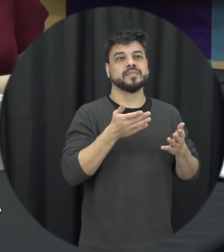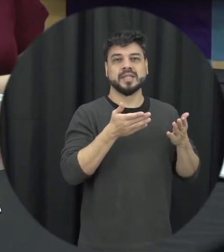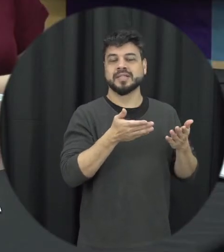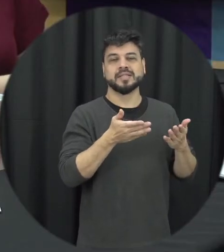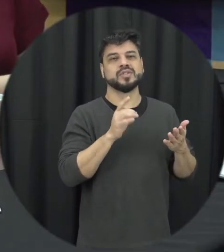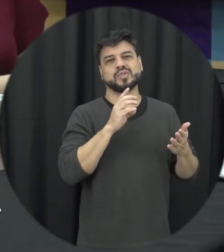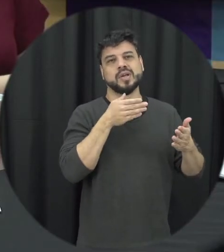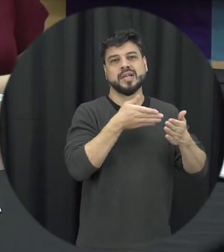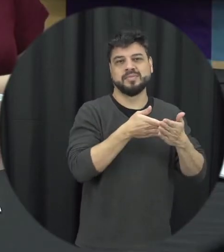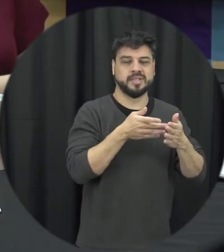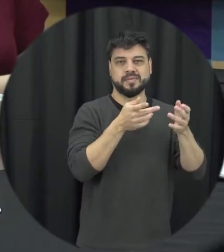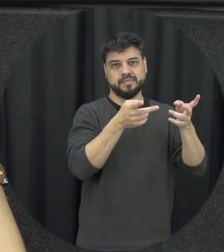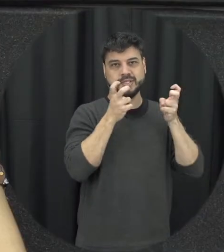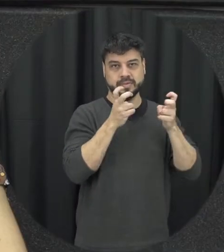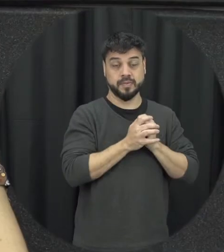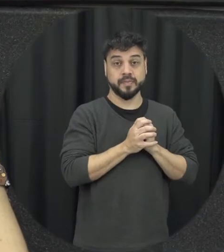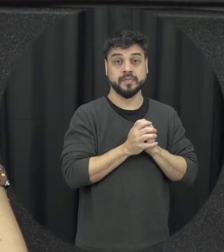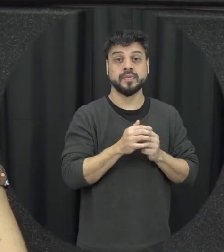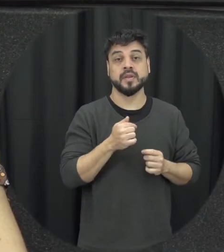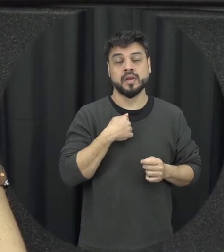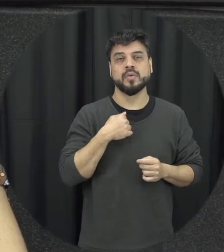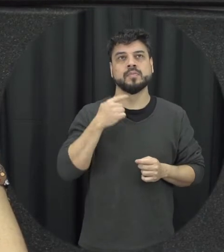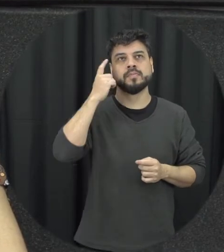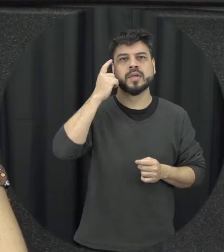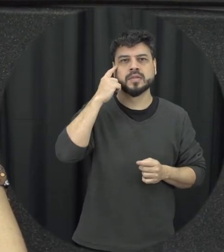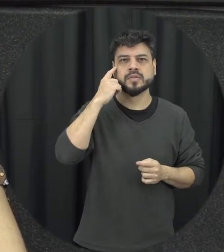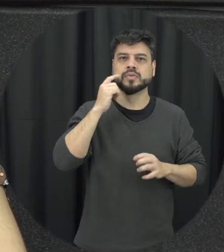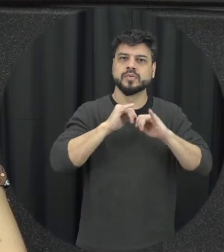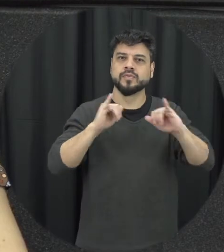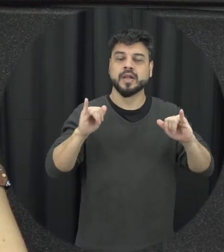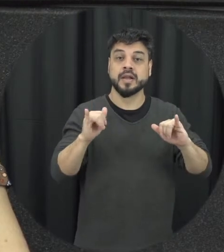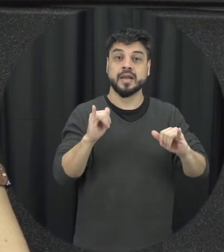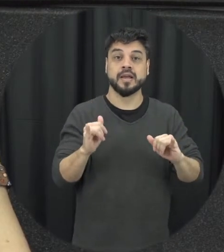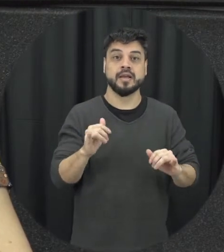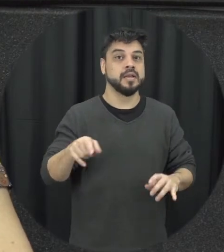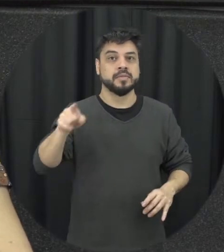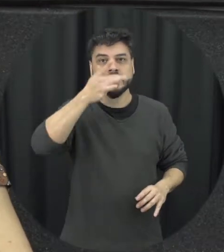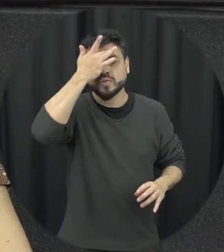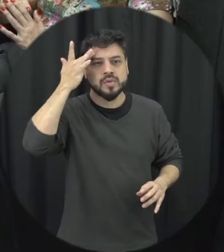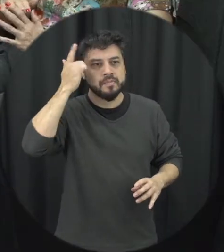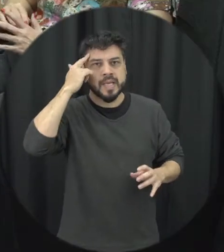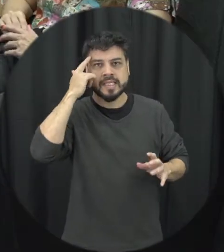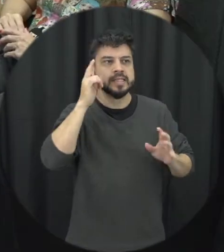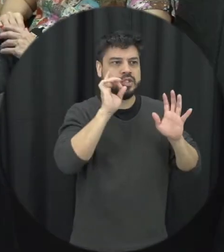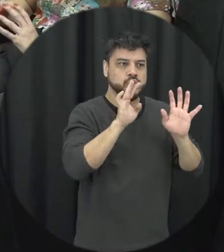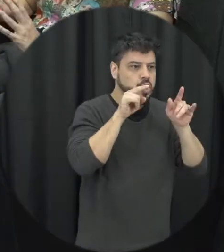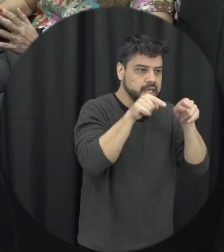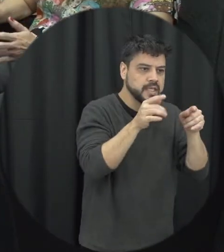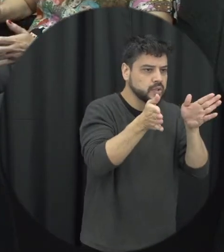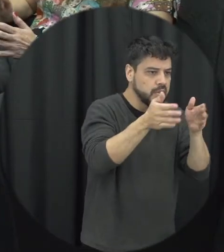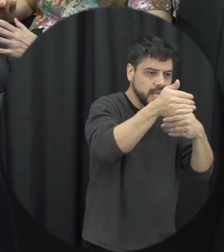percepção eu gosto de chamar atenção para ir e vocês não fiquem com essas caixinhas fechadas a se